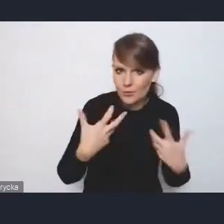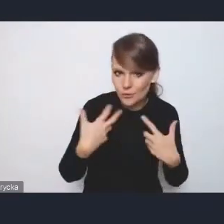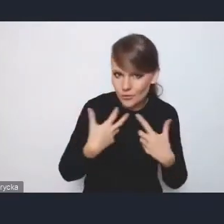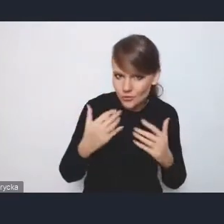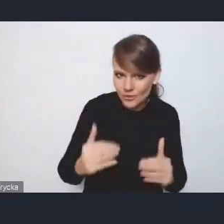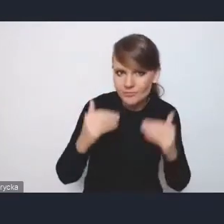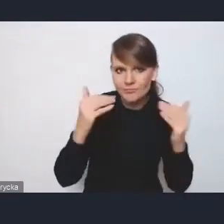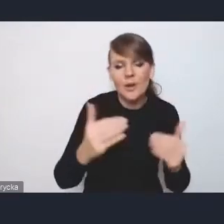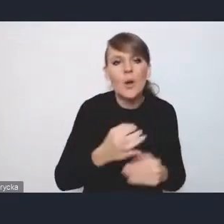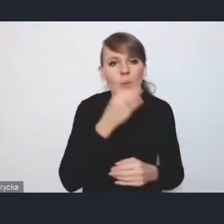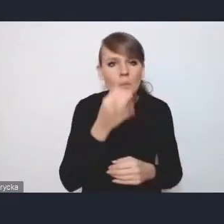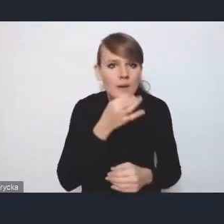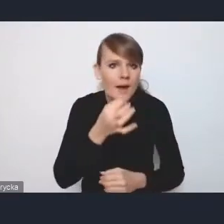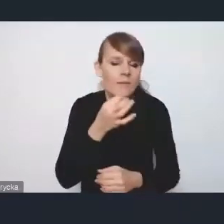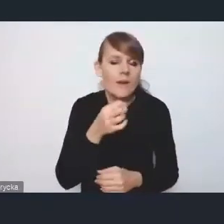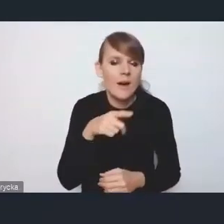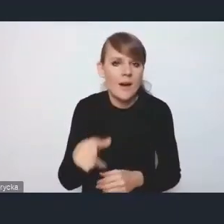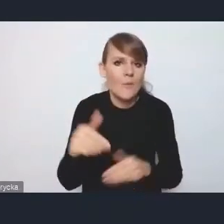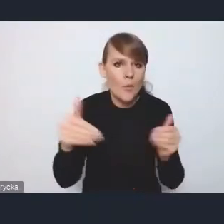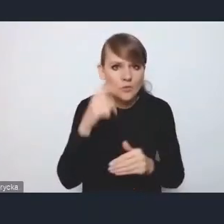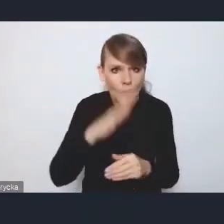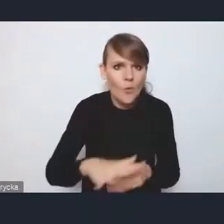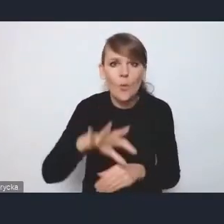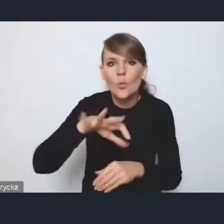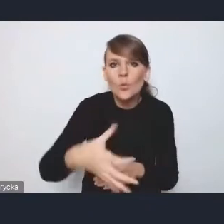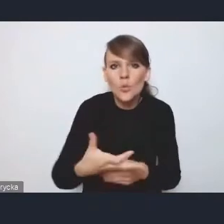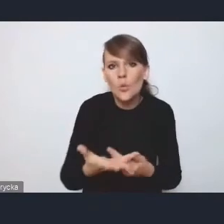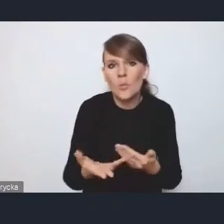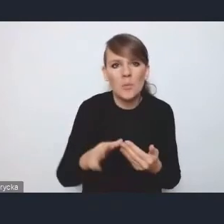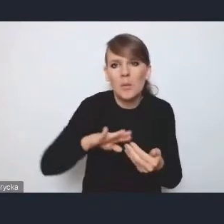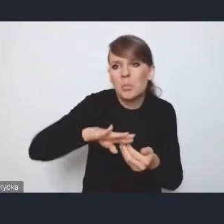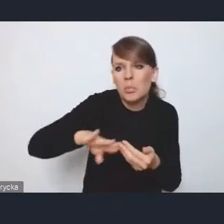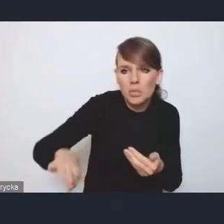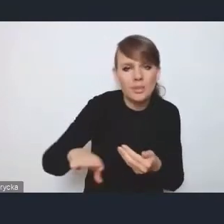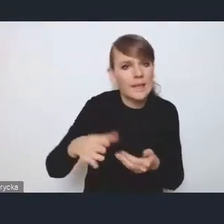grup zmarginalizowanych czy wykorzystywania rewitalizacji